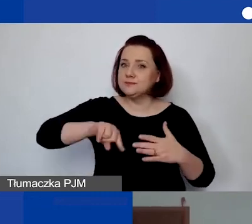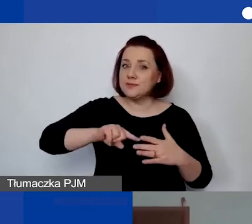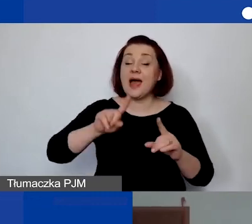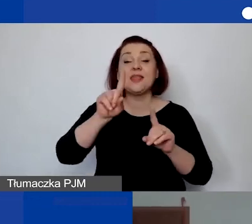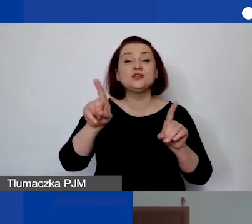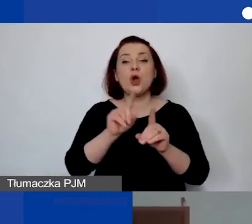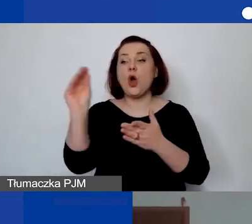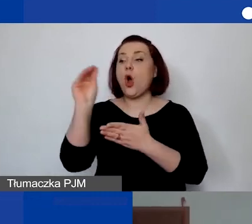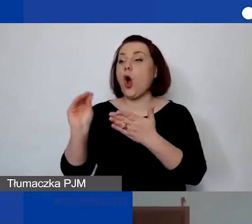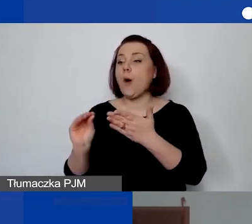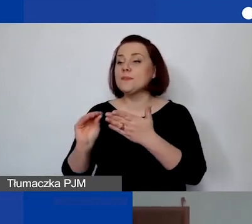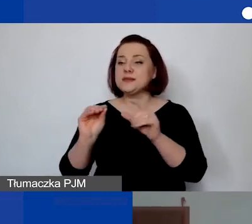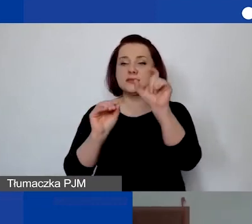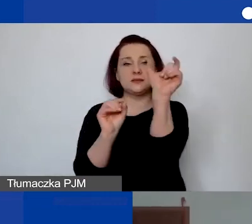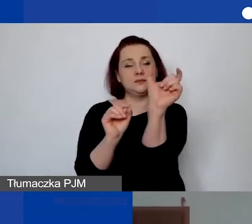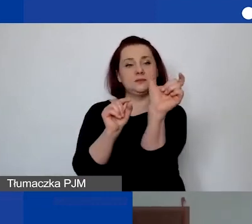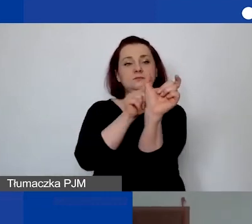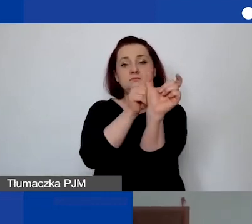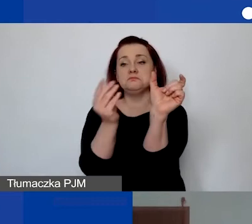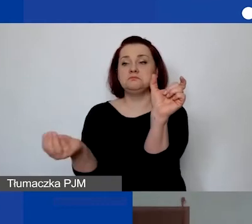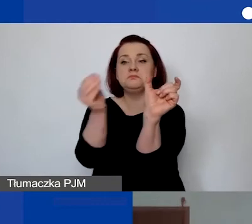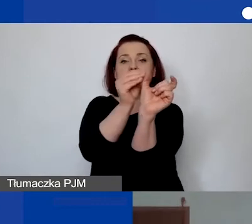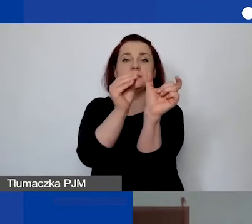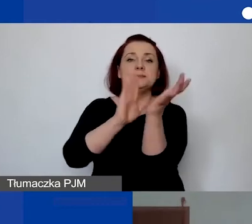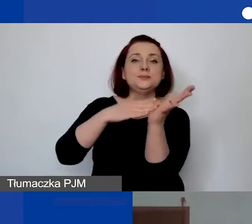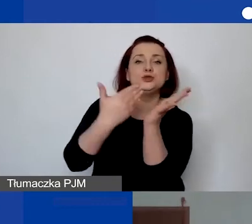można np. podać przykłady takiego finansowania.